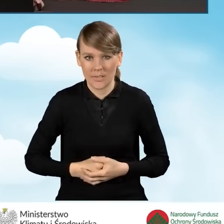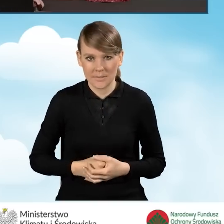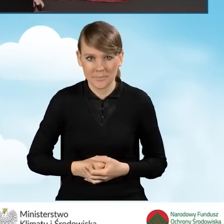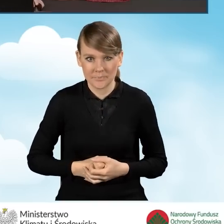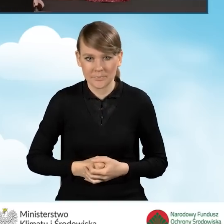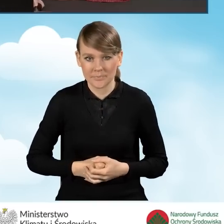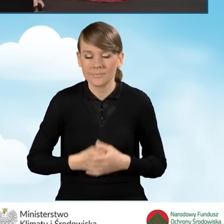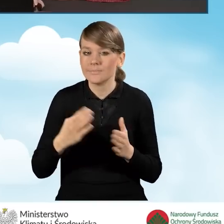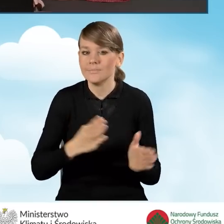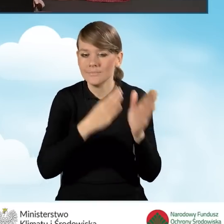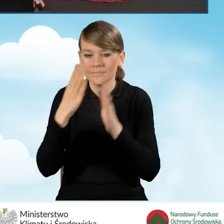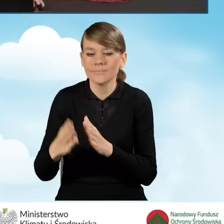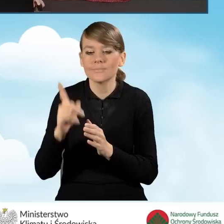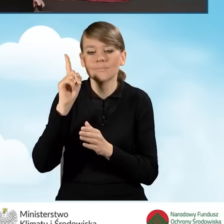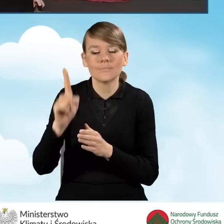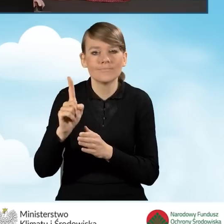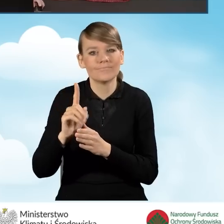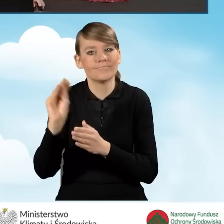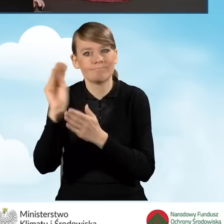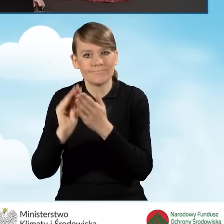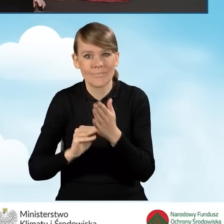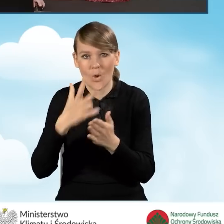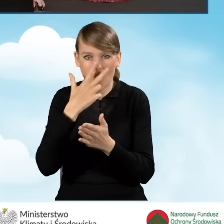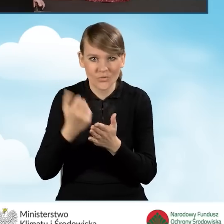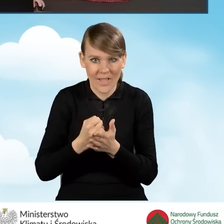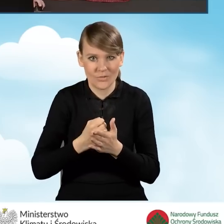W dalszej części powinniśmy wypełnić znów oświadczenie o tym,